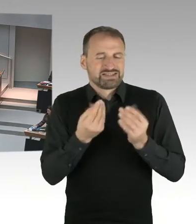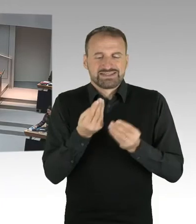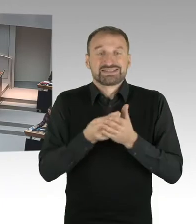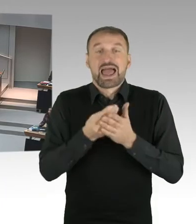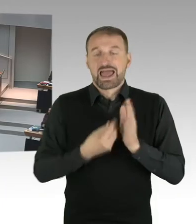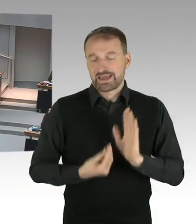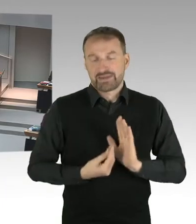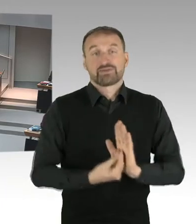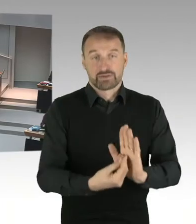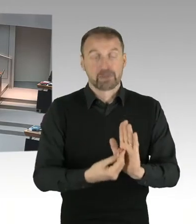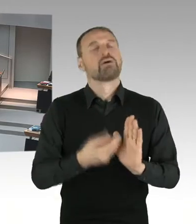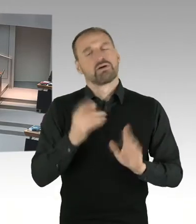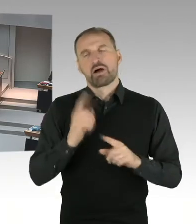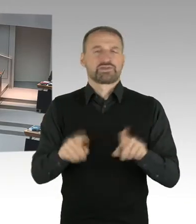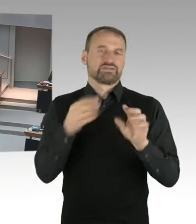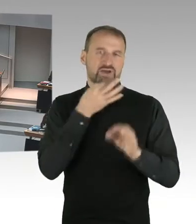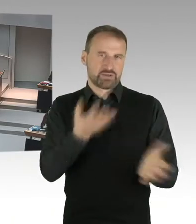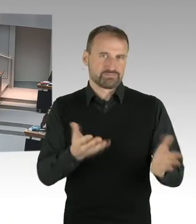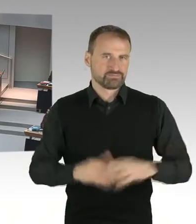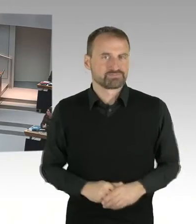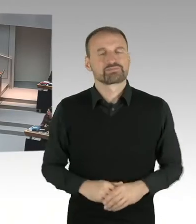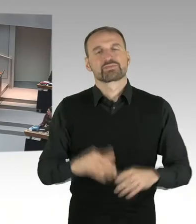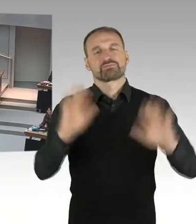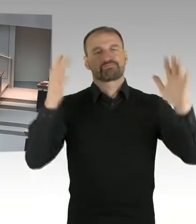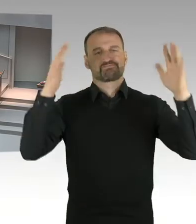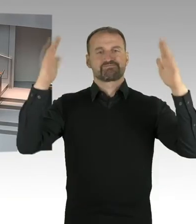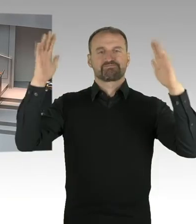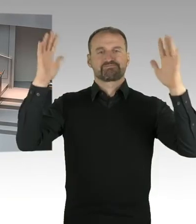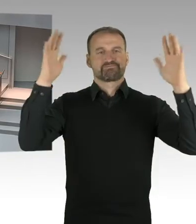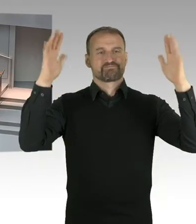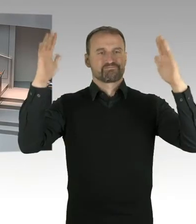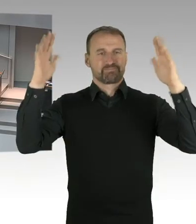Und ist denn das die Auffassung des gesamten Senates und auch des Justizsenators?